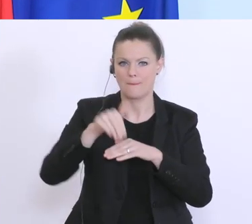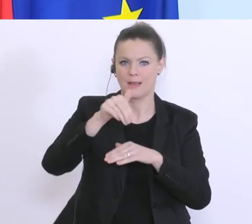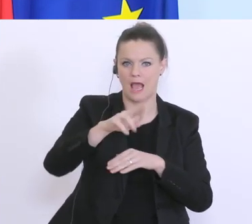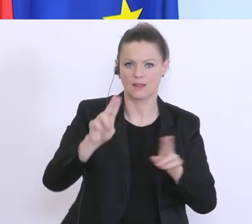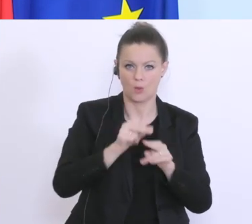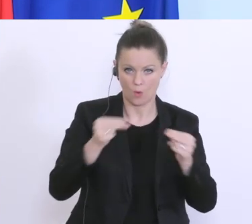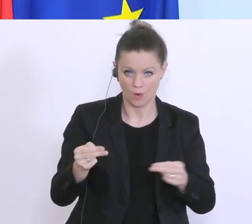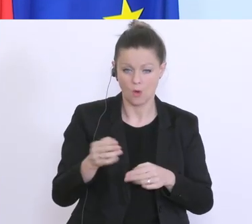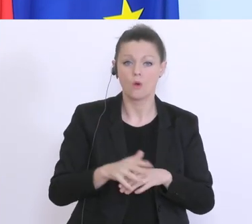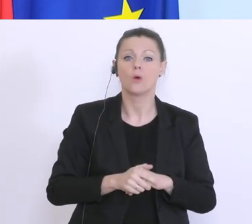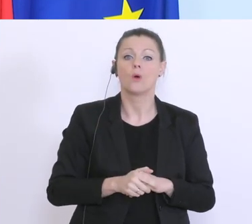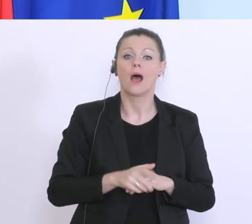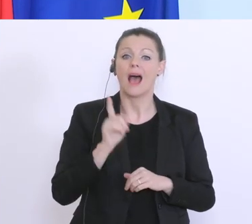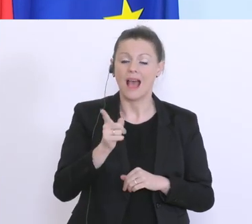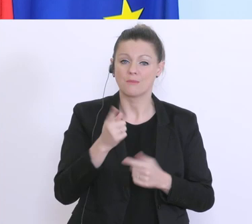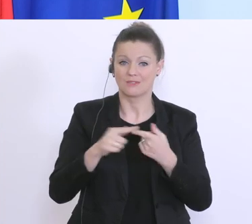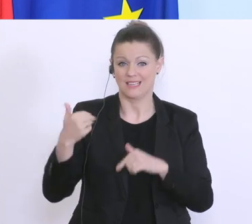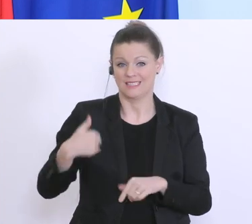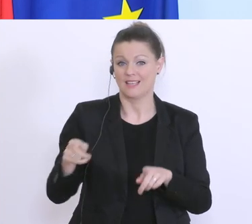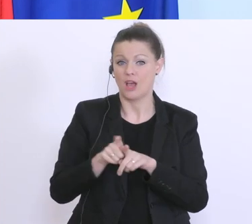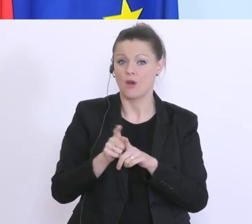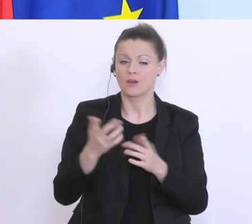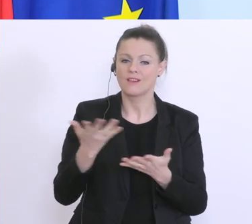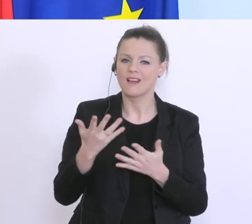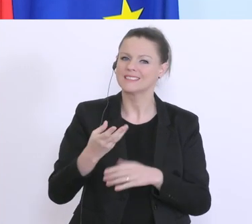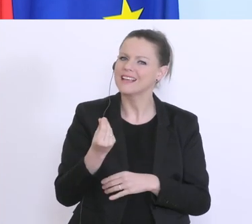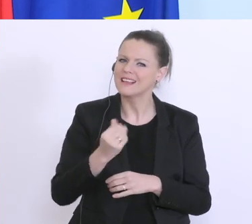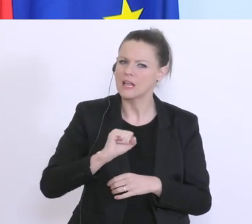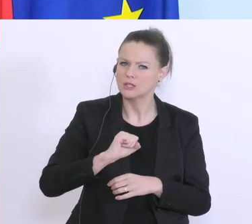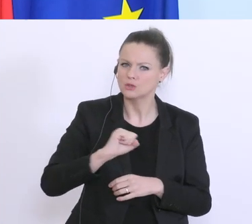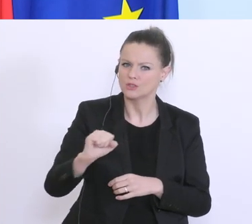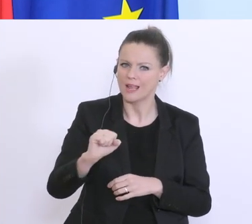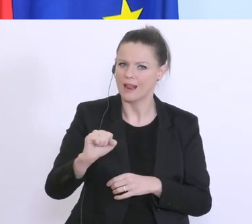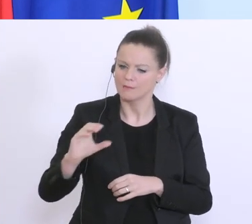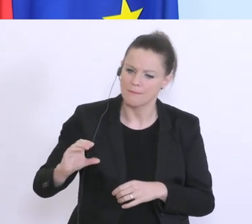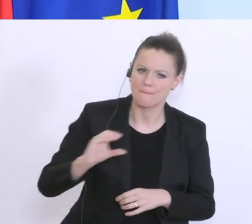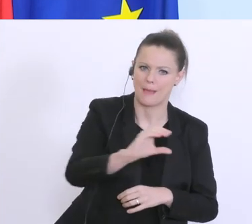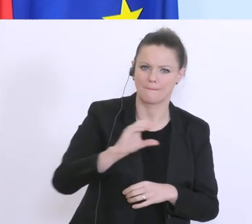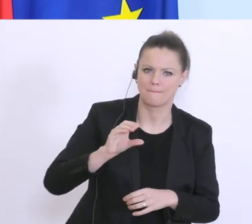auch dafür sorgen, dass das Geld schnell bei den Unternehmen ankommt. Und da spielen die Banken